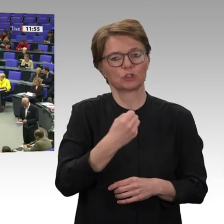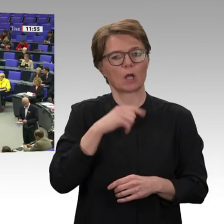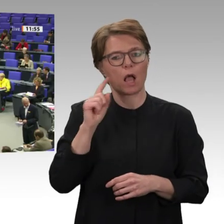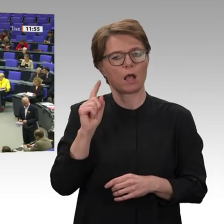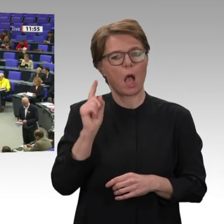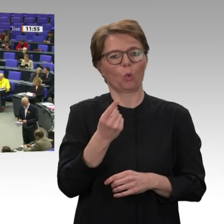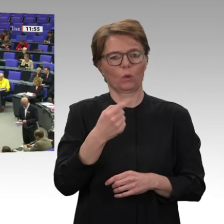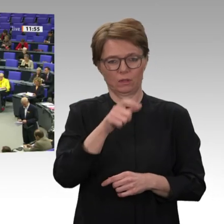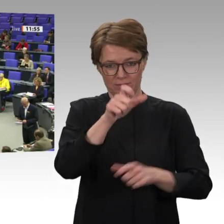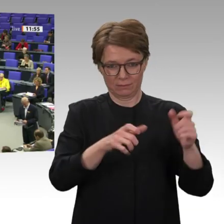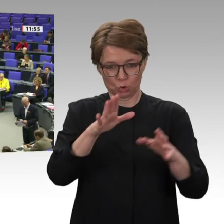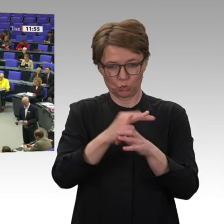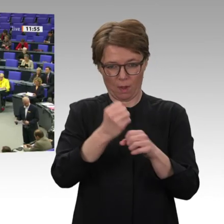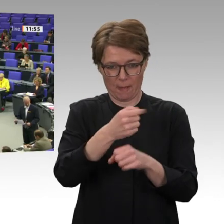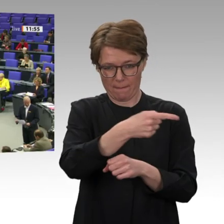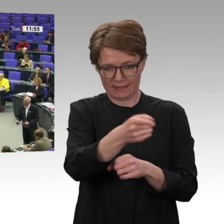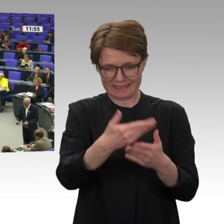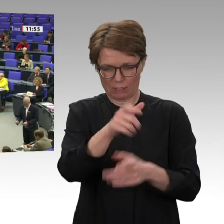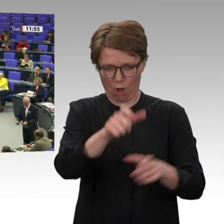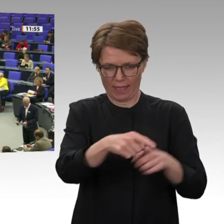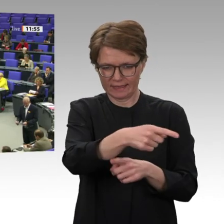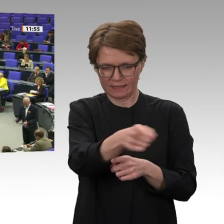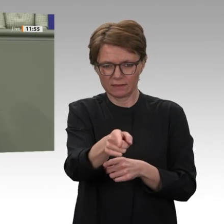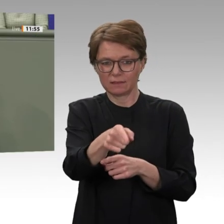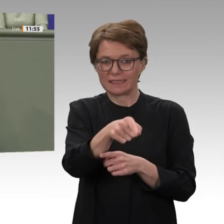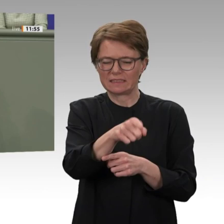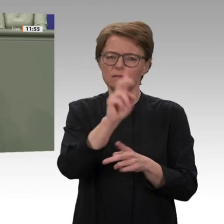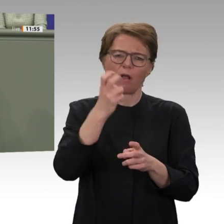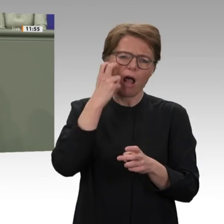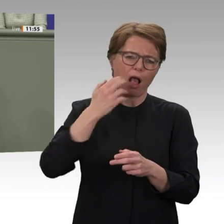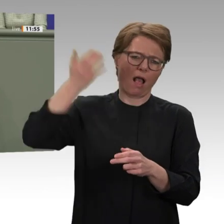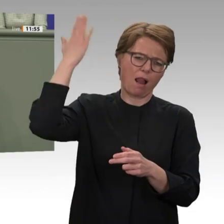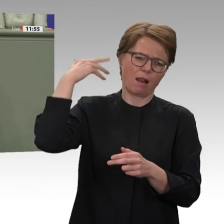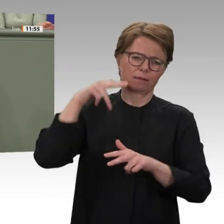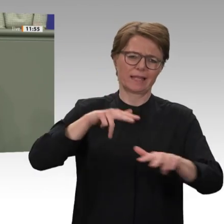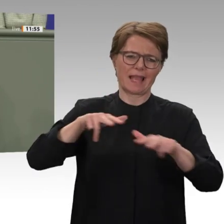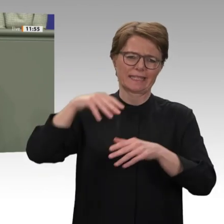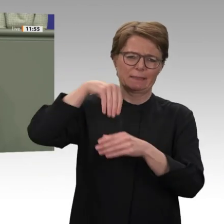Zum Schluss noch eins: Niedersachsen hat aufgrund der beschönigten Lageeinschätzung des Auswärtigen